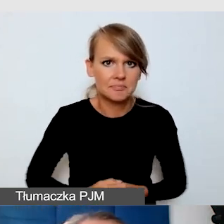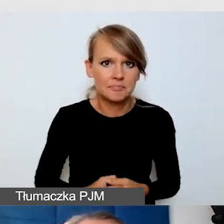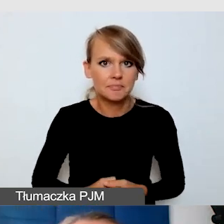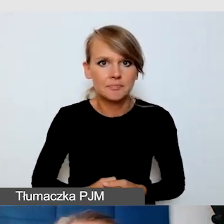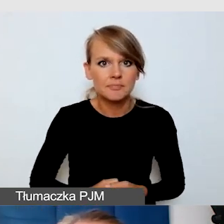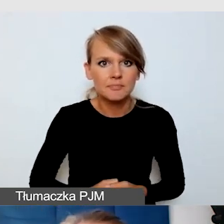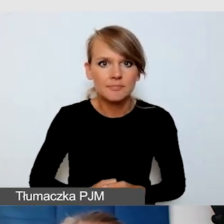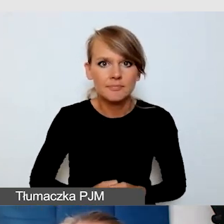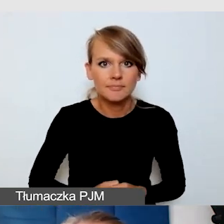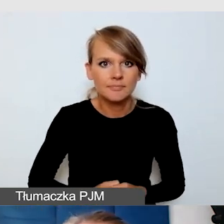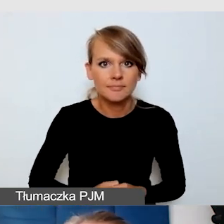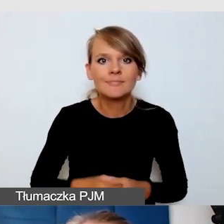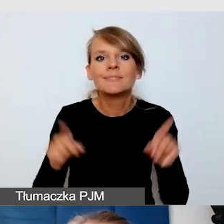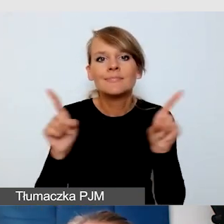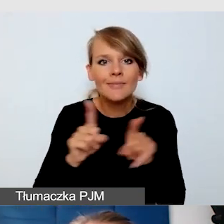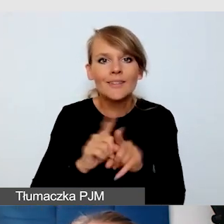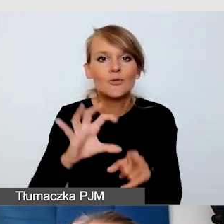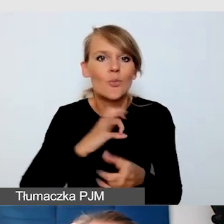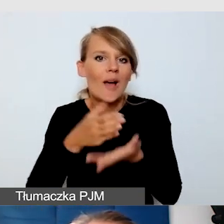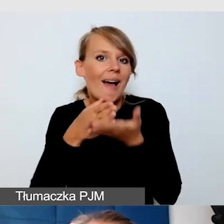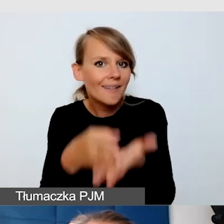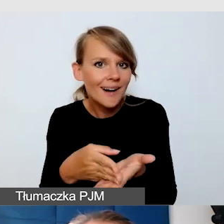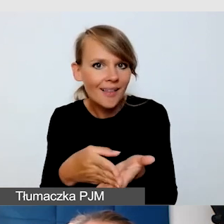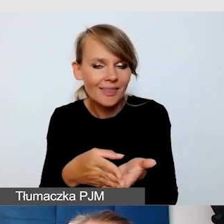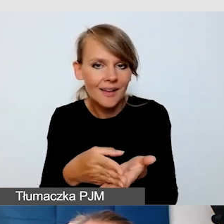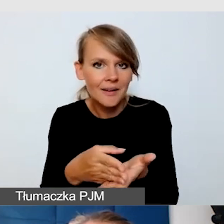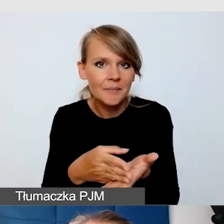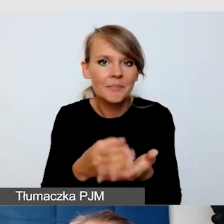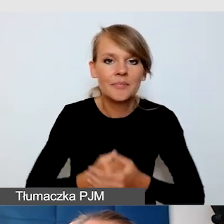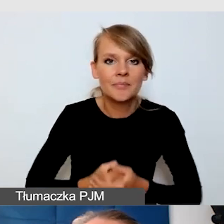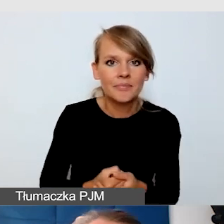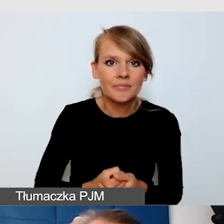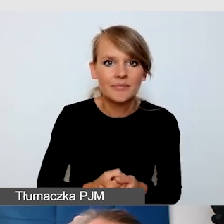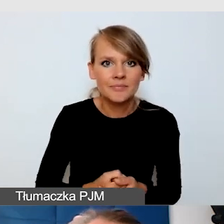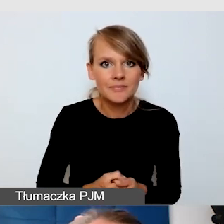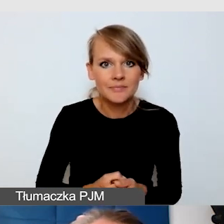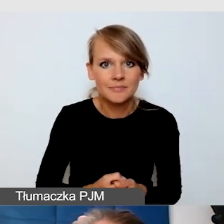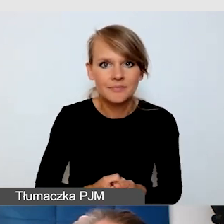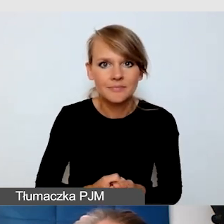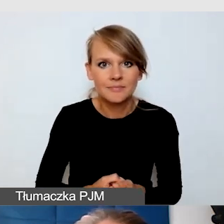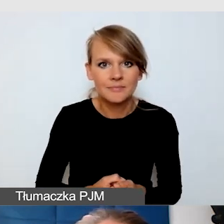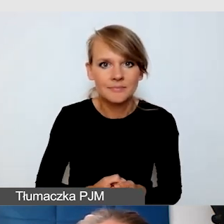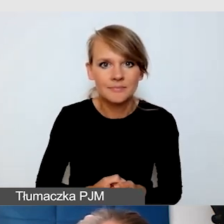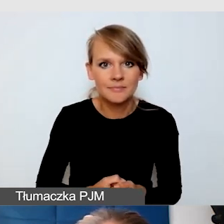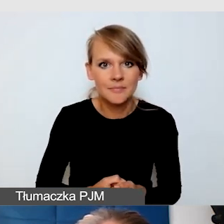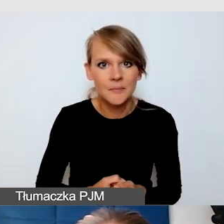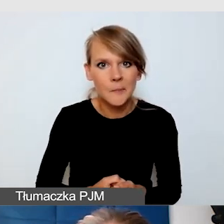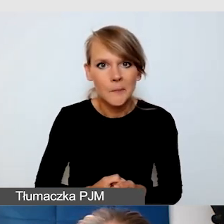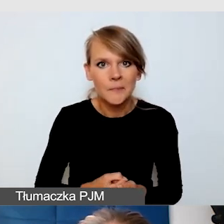Moja wskazówka dla osób, które tę informację zwrotną dają instytucjom,